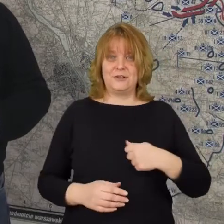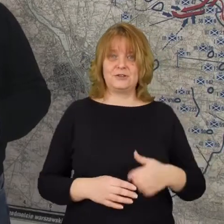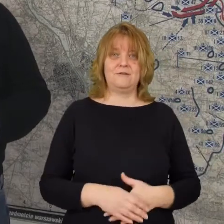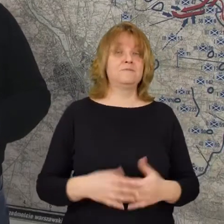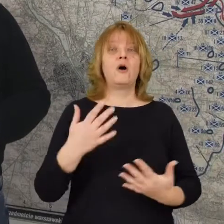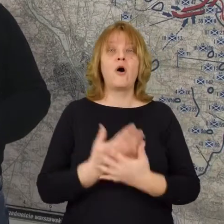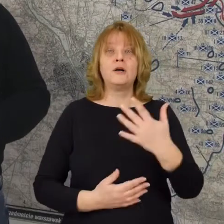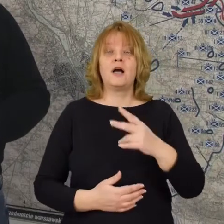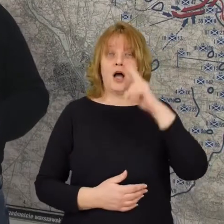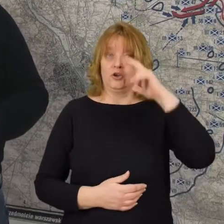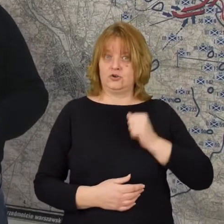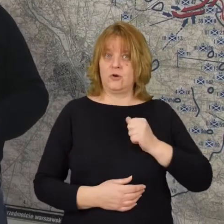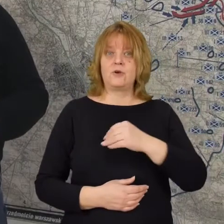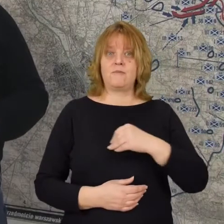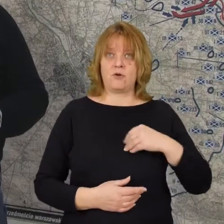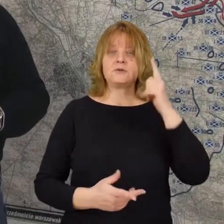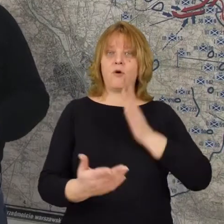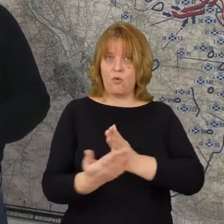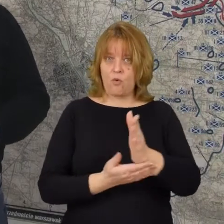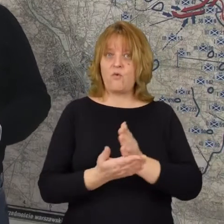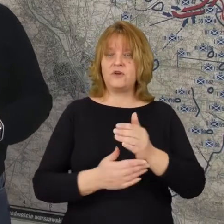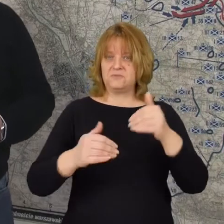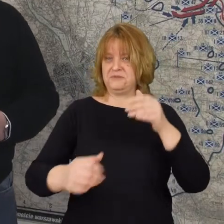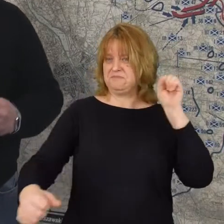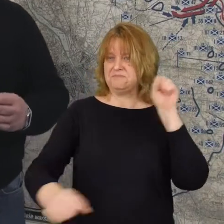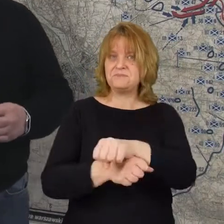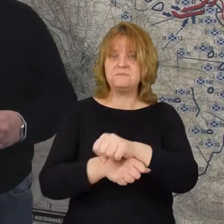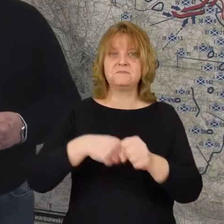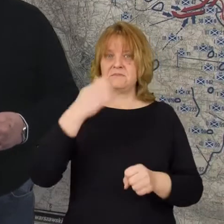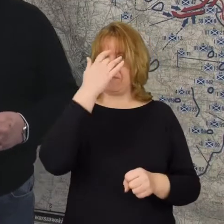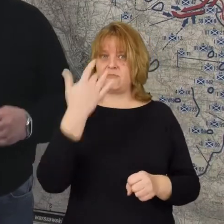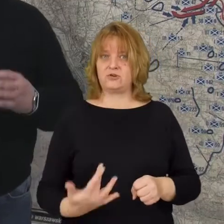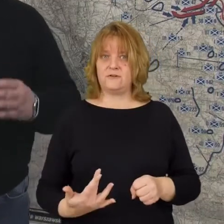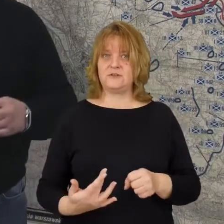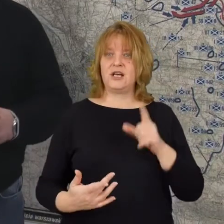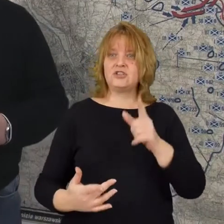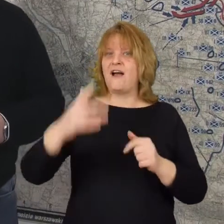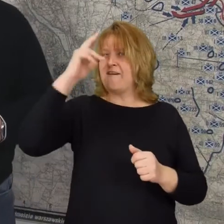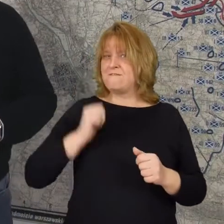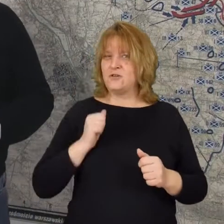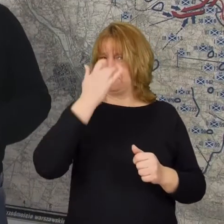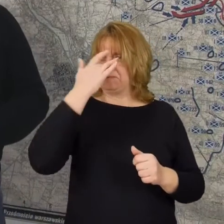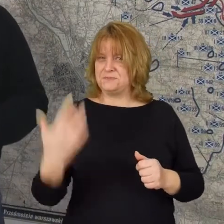Otóż żołnierz polski uwierzył że jest w stanie pokonać bolszewika, że armia czerwona nie jest taka silna,